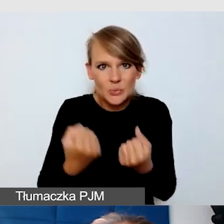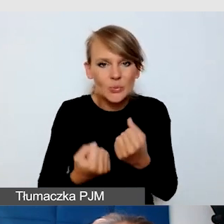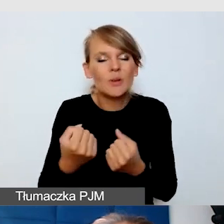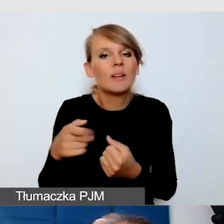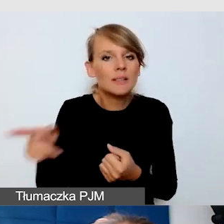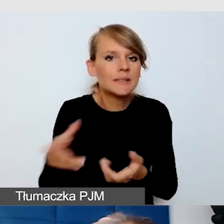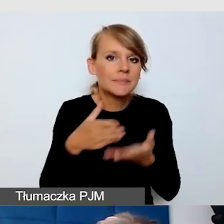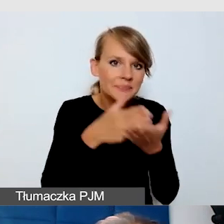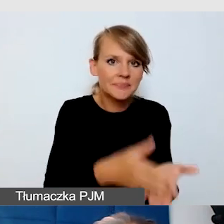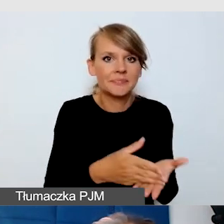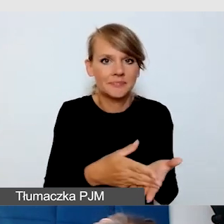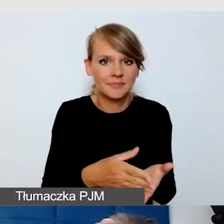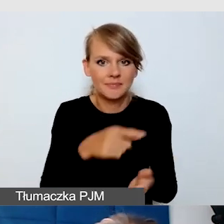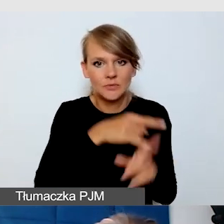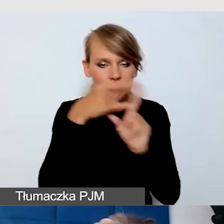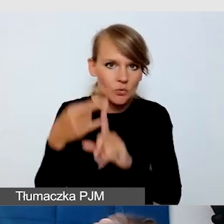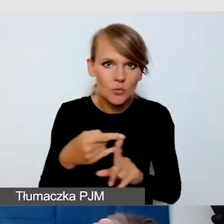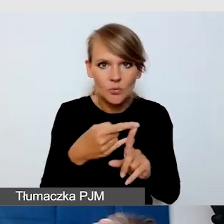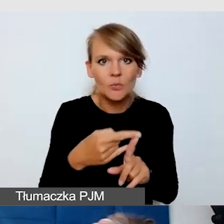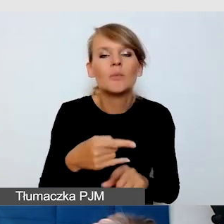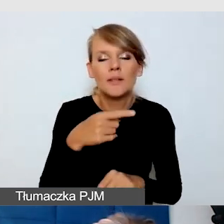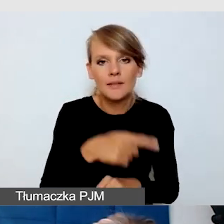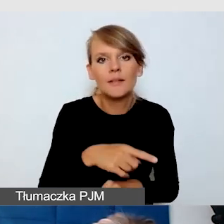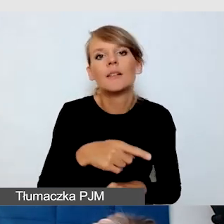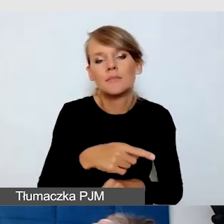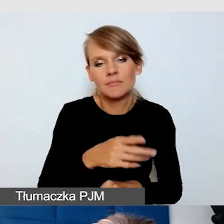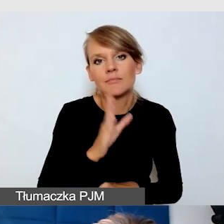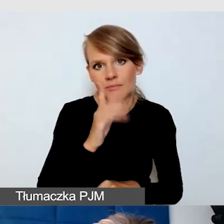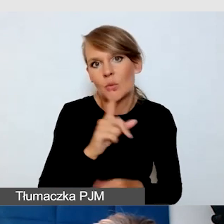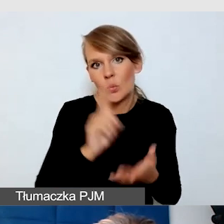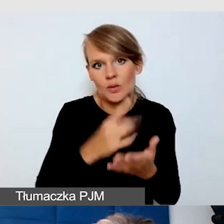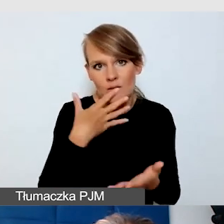żeby z niej jednak skorzystać.